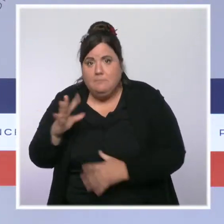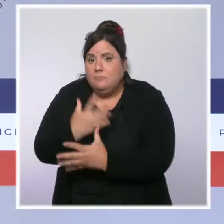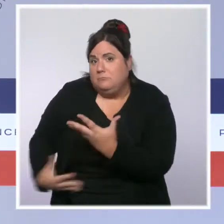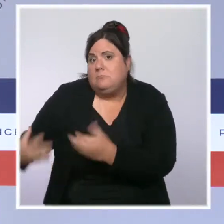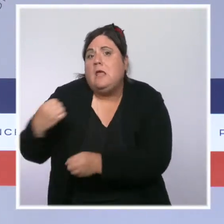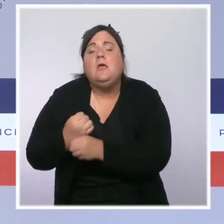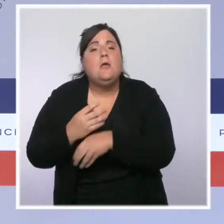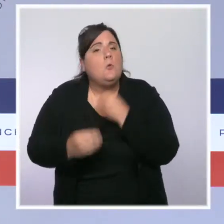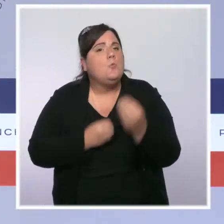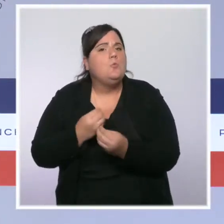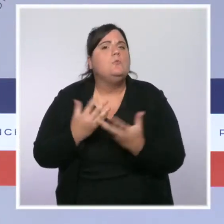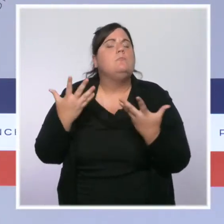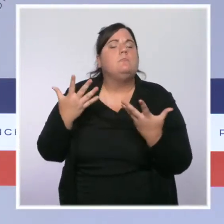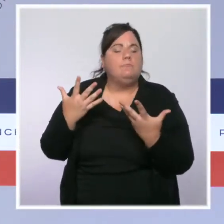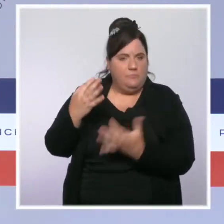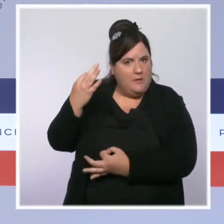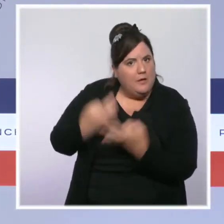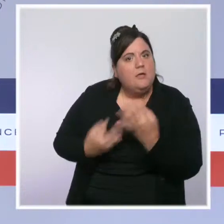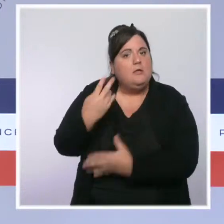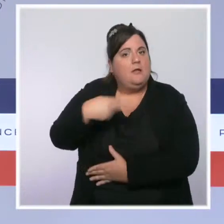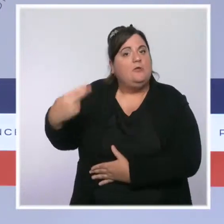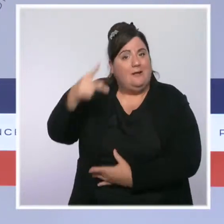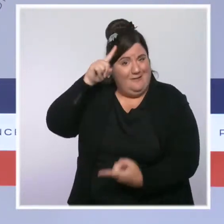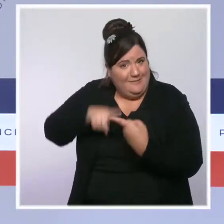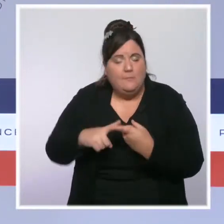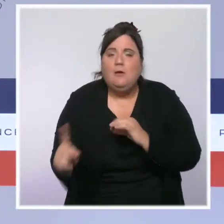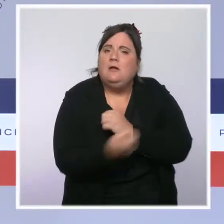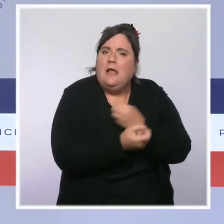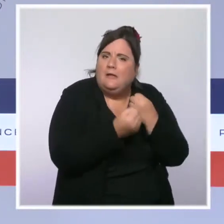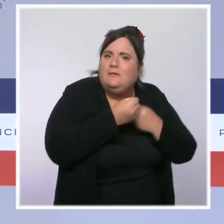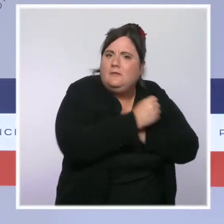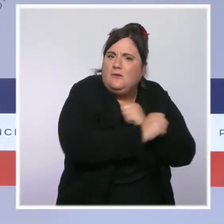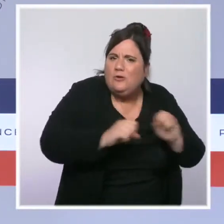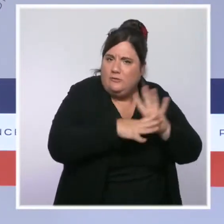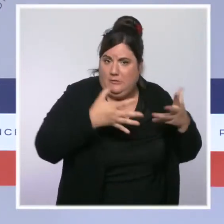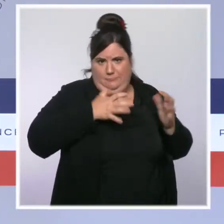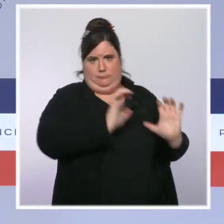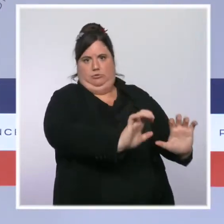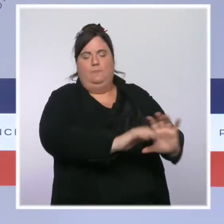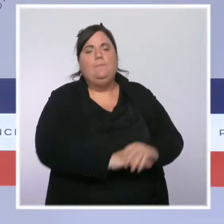Nous avons recruté 1 900 agents et doublé leur budget par rapport à 2015.